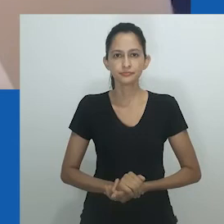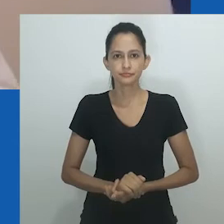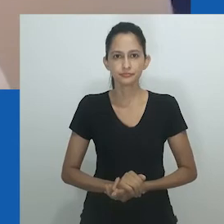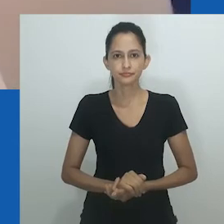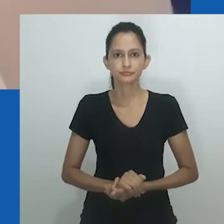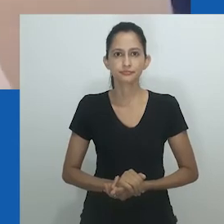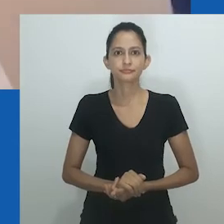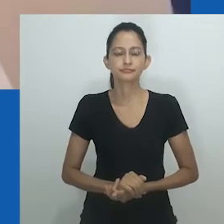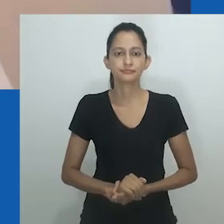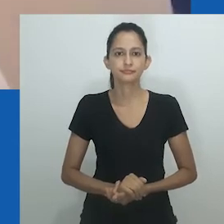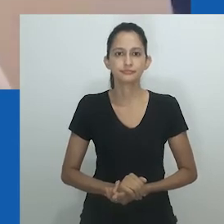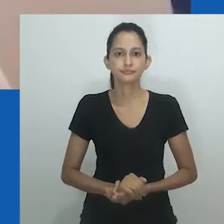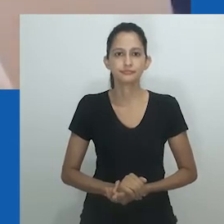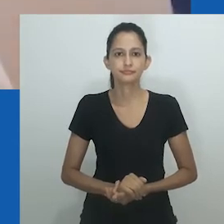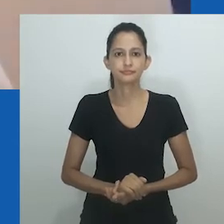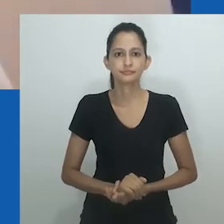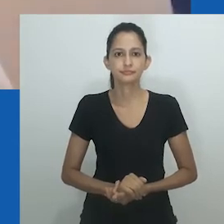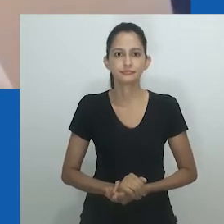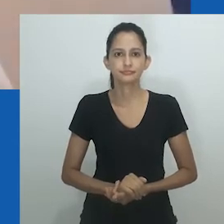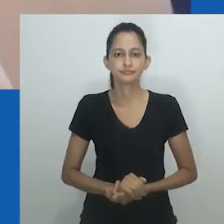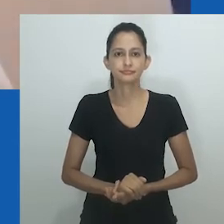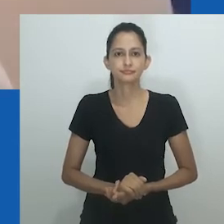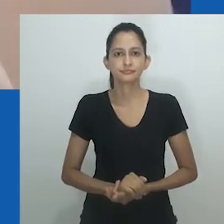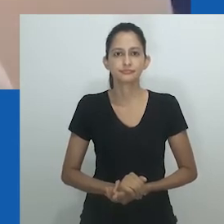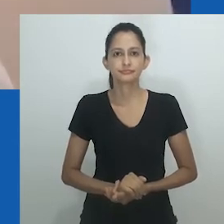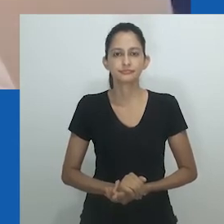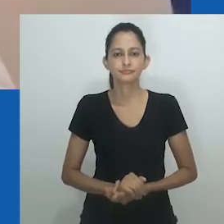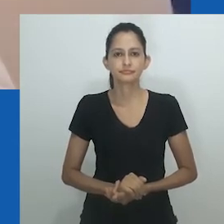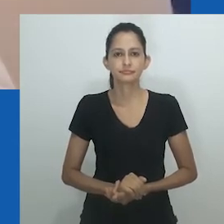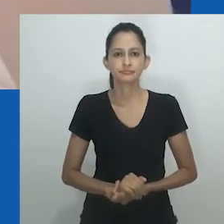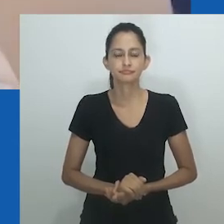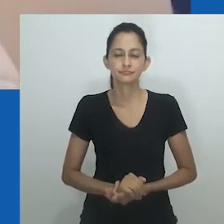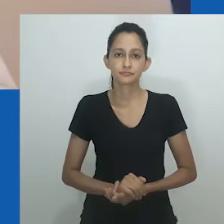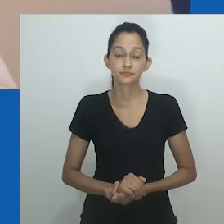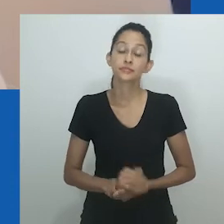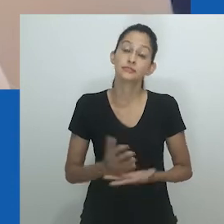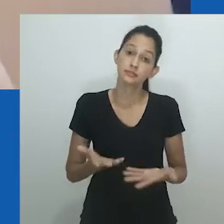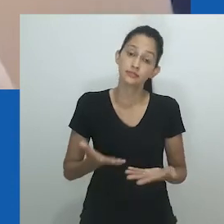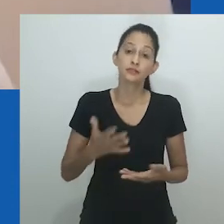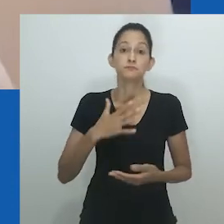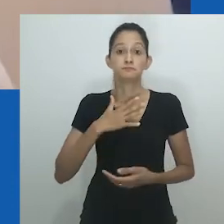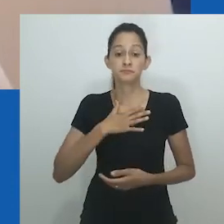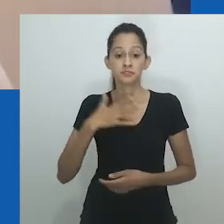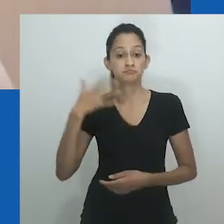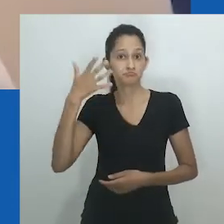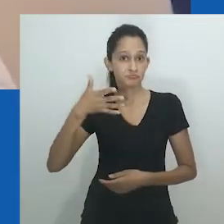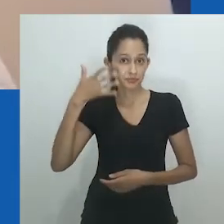mais destaque na academia, bem como nas formas de ativismo em que nos engajamos.